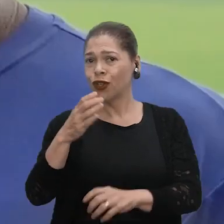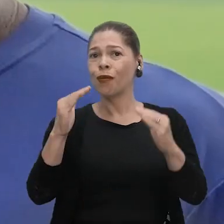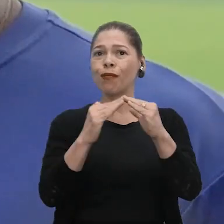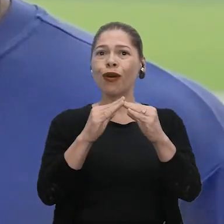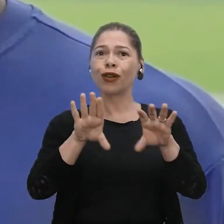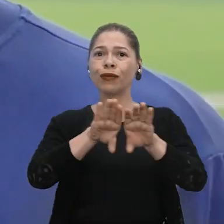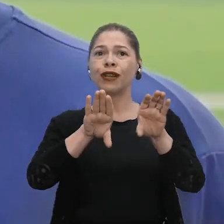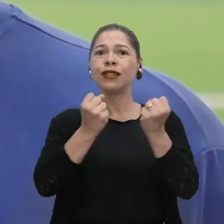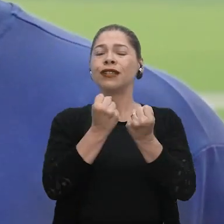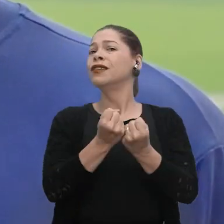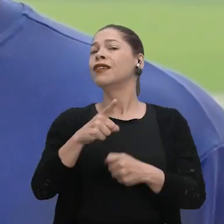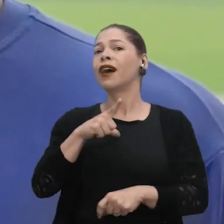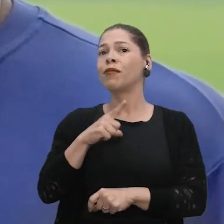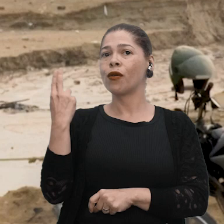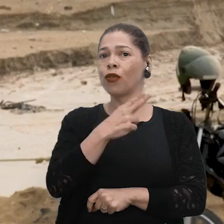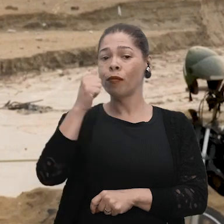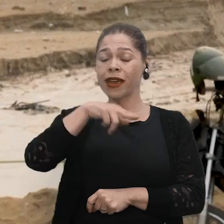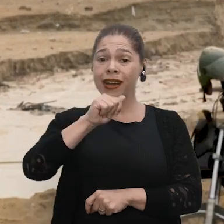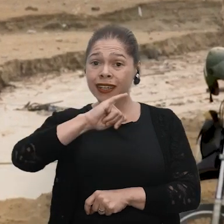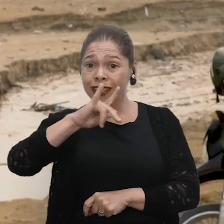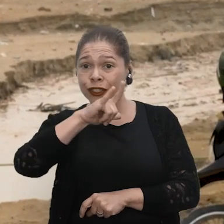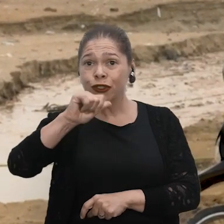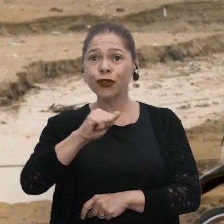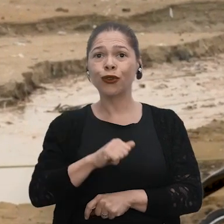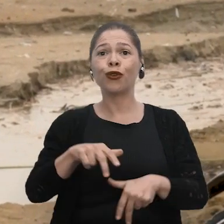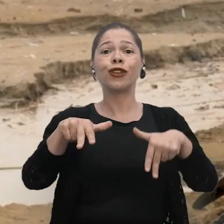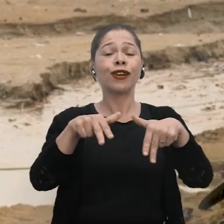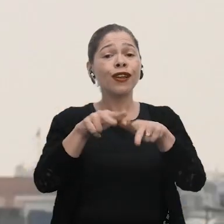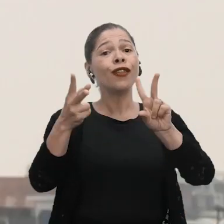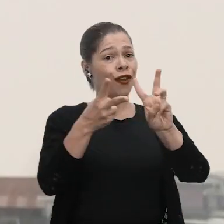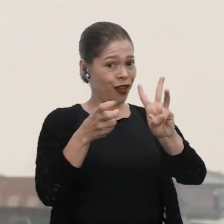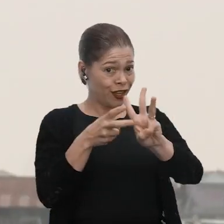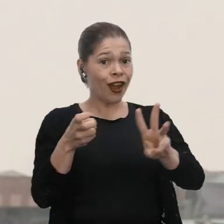moro na Comunidade São Francisco do Arraia, Lago Tefé. Meu nome é Ana Julia Carneiro Cruz, minha etnia é Kambeba,